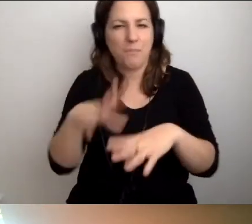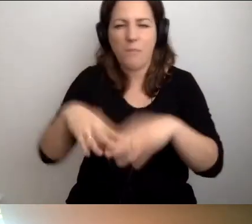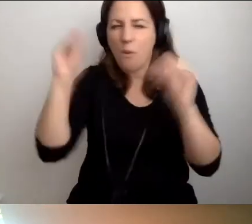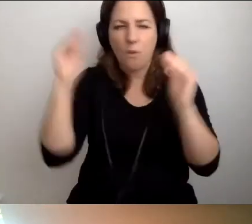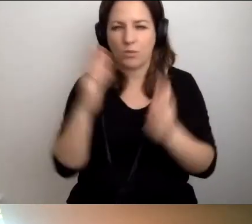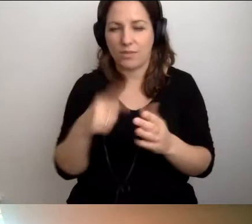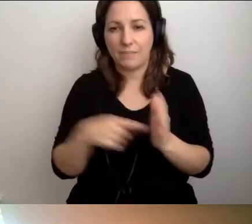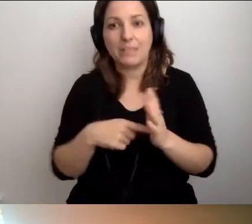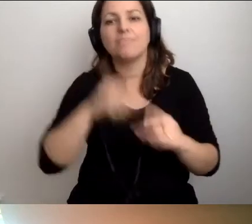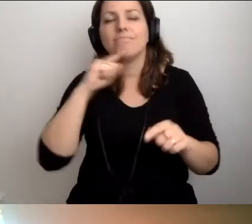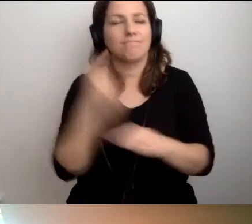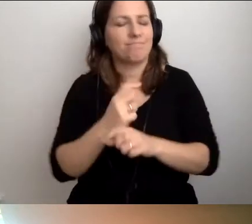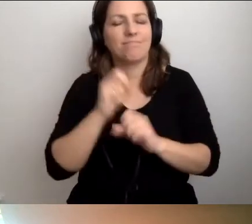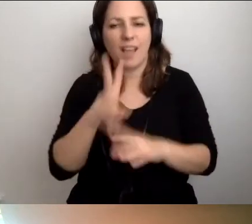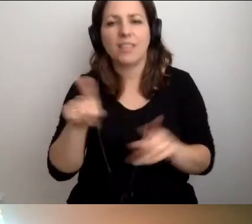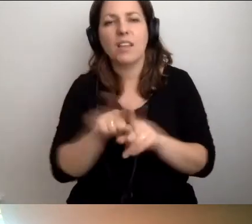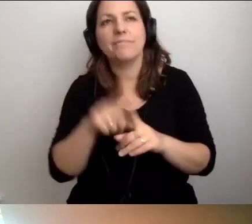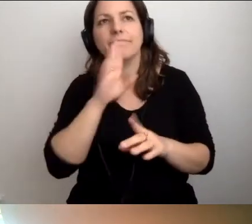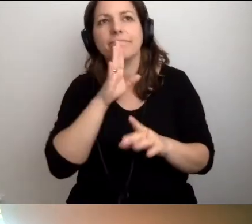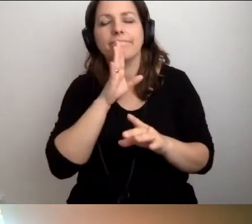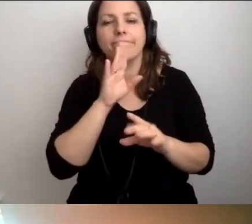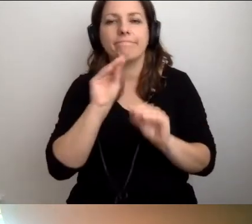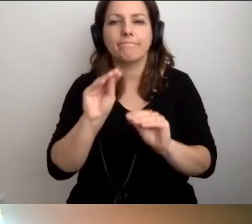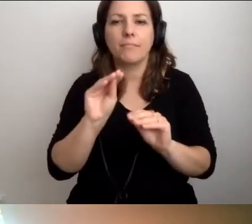Tak. To byłoby nauczanie krok po kroku.